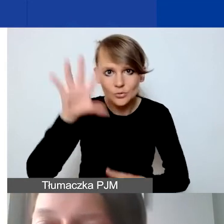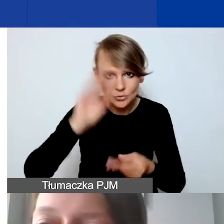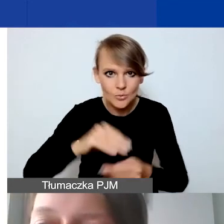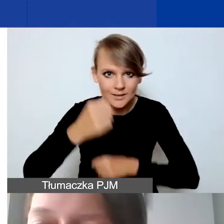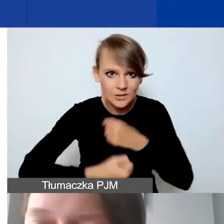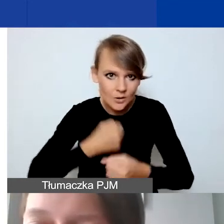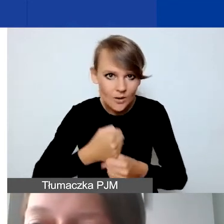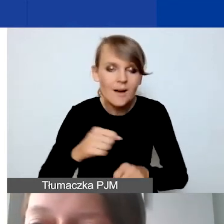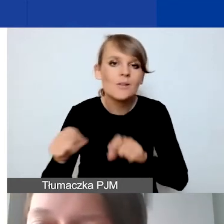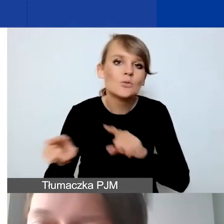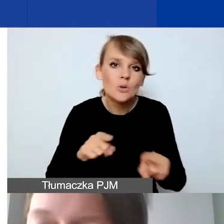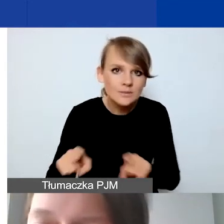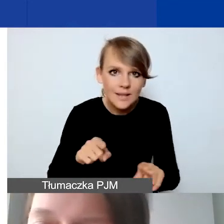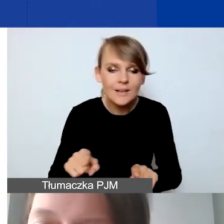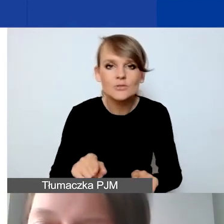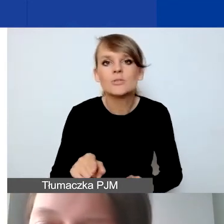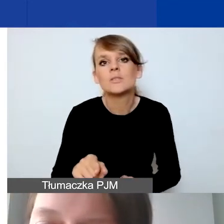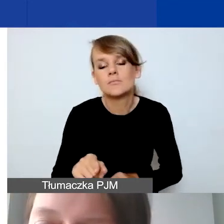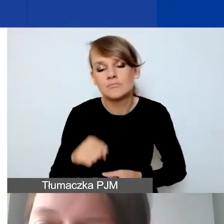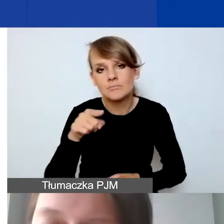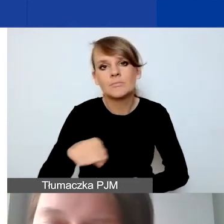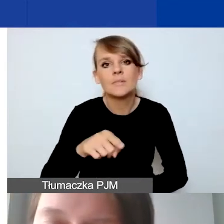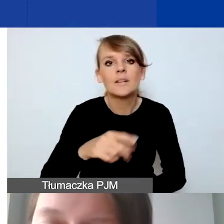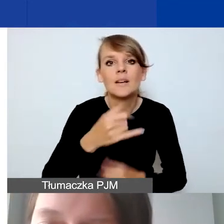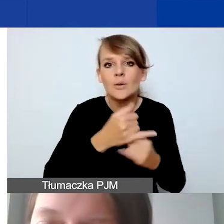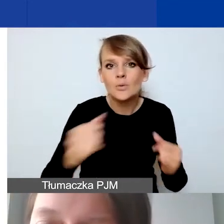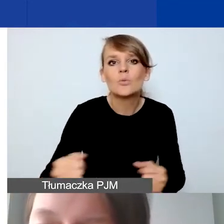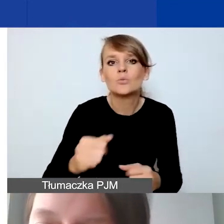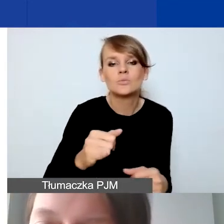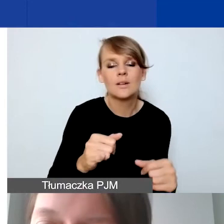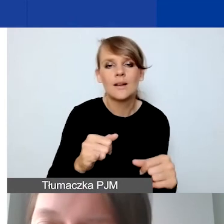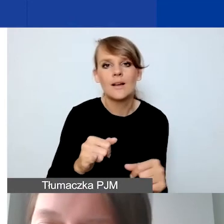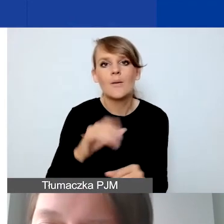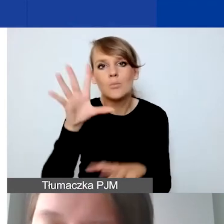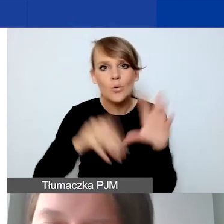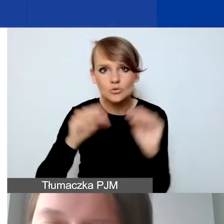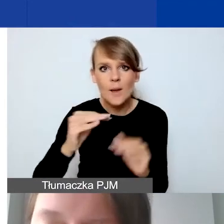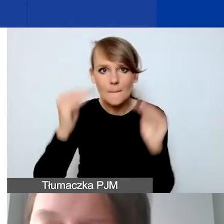Czyli w obrębie poszczególnych pozycji budżetowych mają państwo dosyć dużą swobodę.